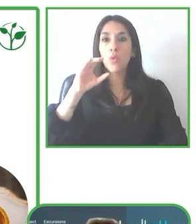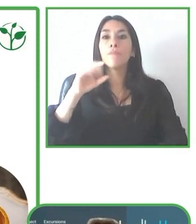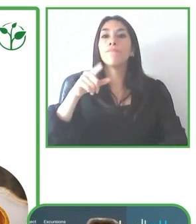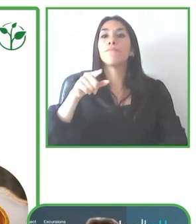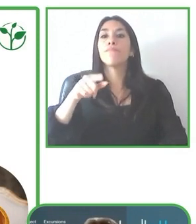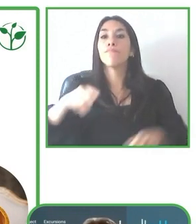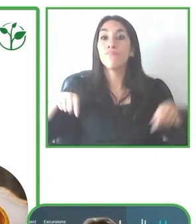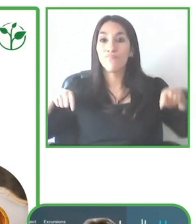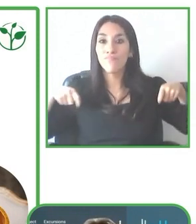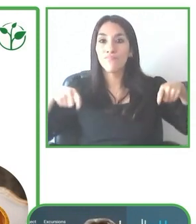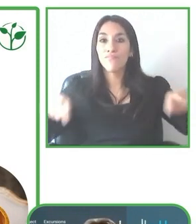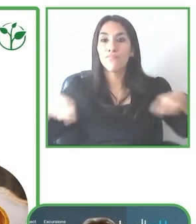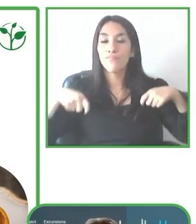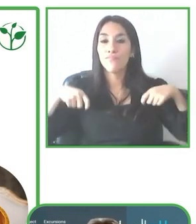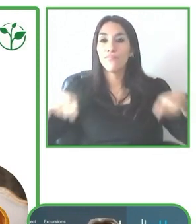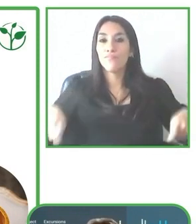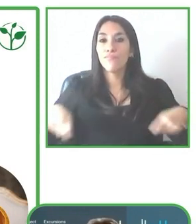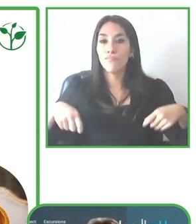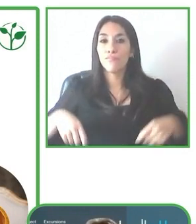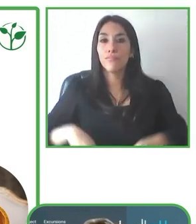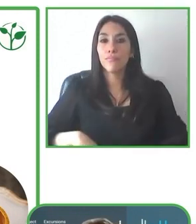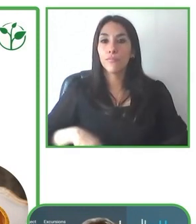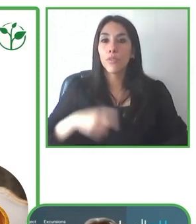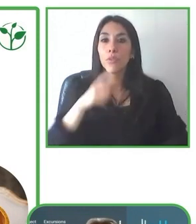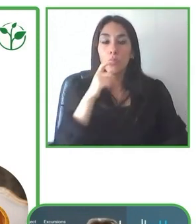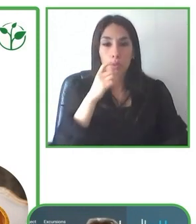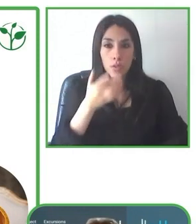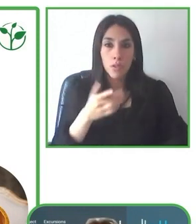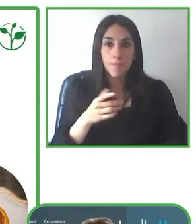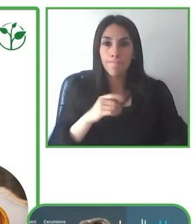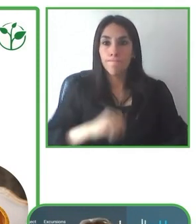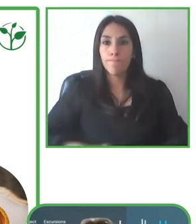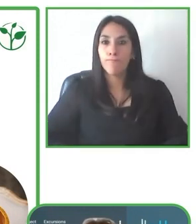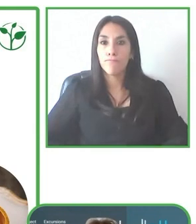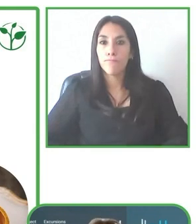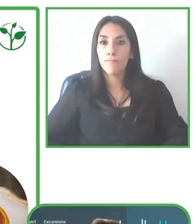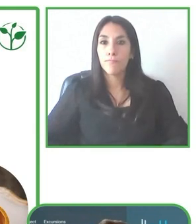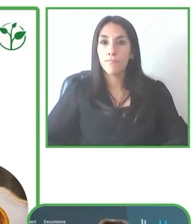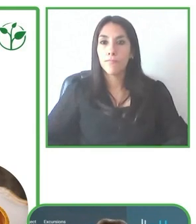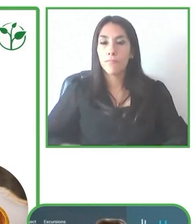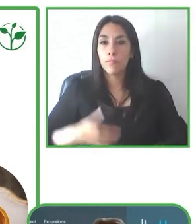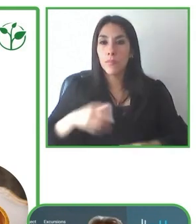es suficiente. La idea es justamente que se pueden realizar las actividades y tener estas